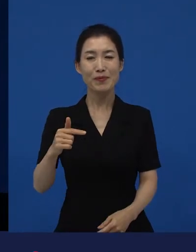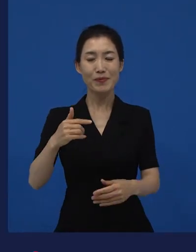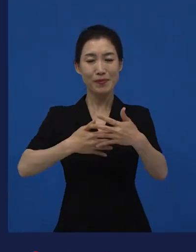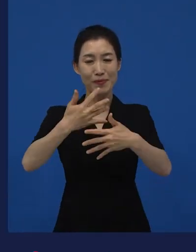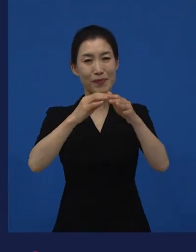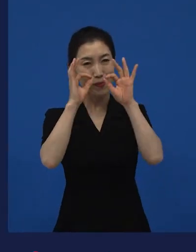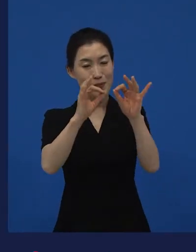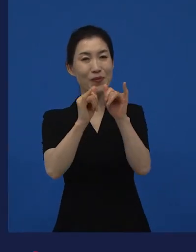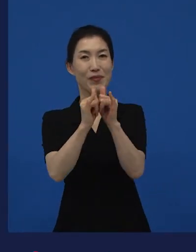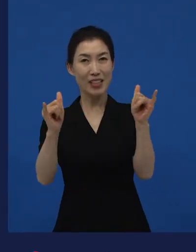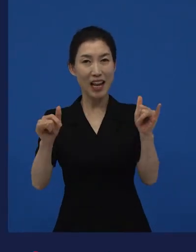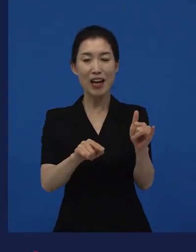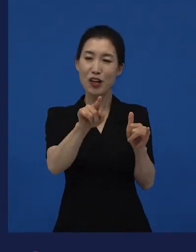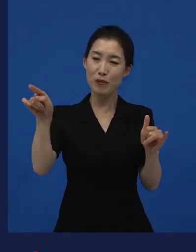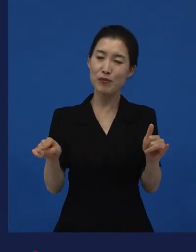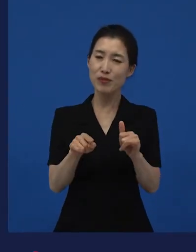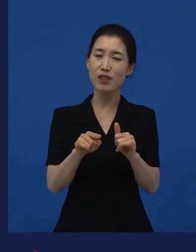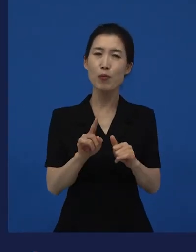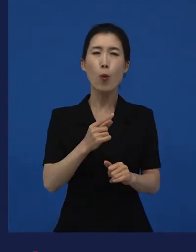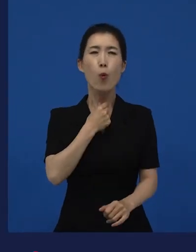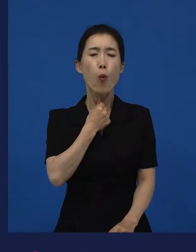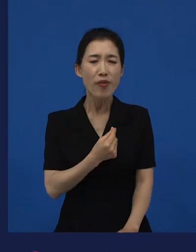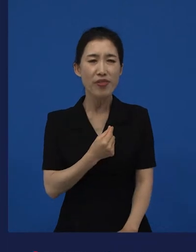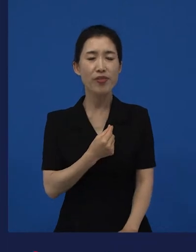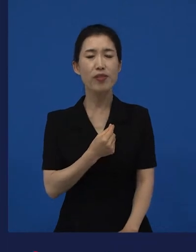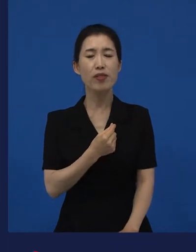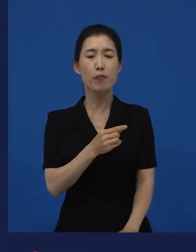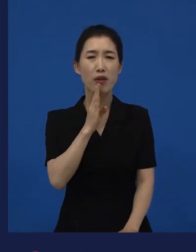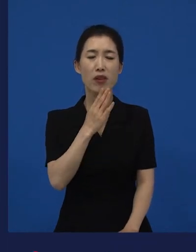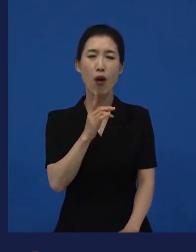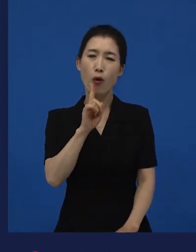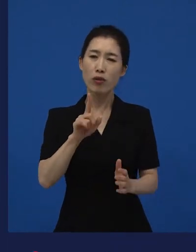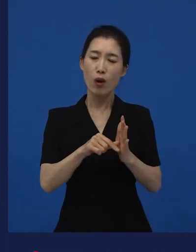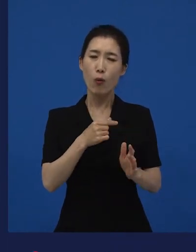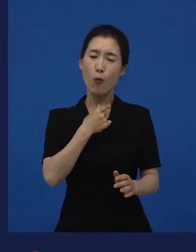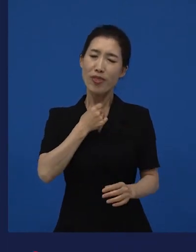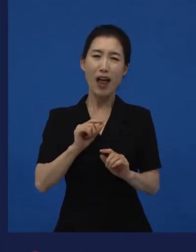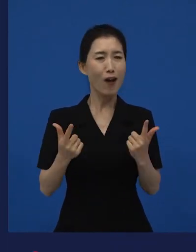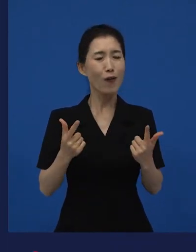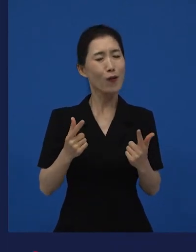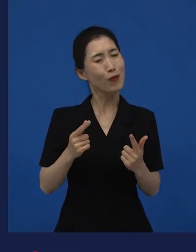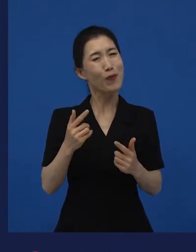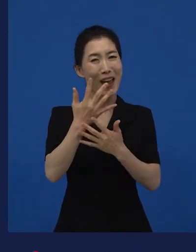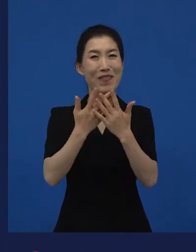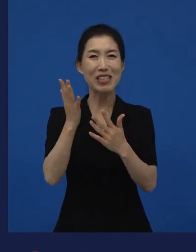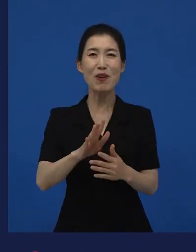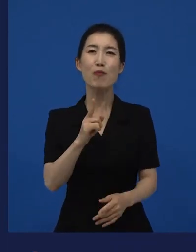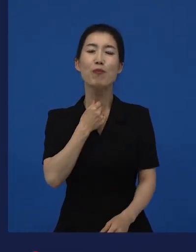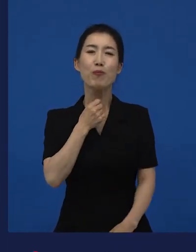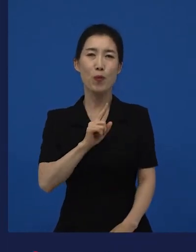그 관객들이 원하면서도 또 원하지 않는 것이 낯선 즐거움인 것 같아요.